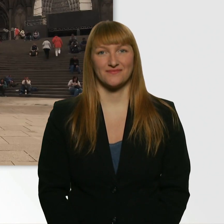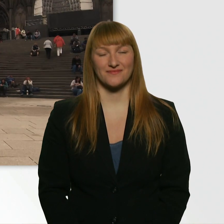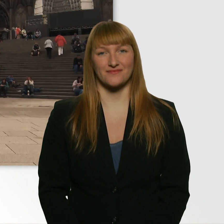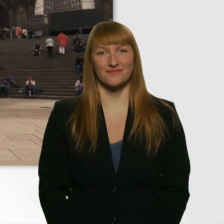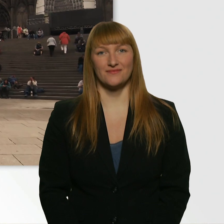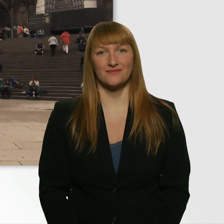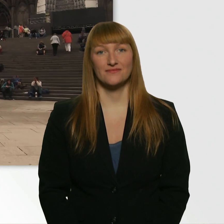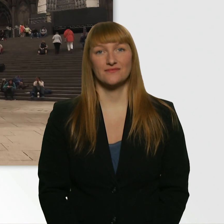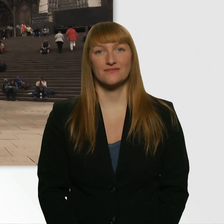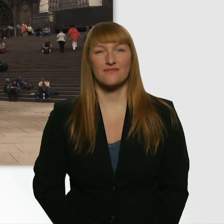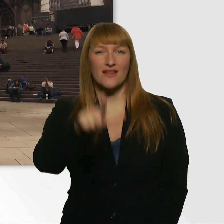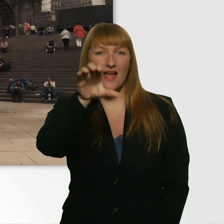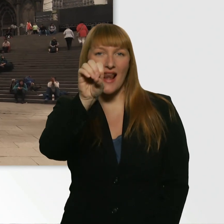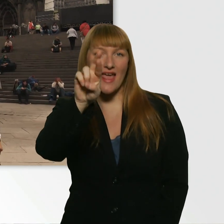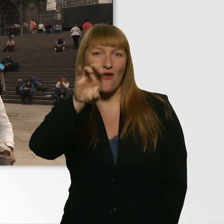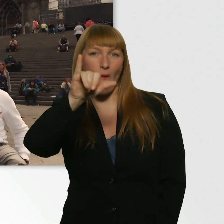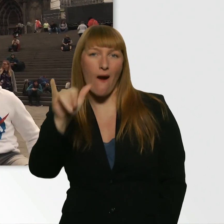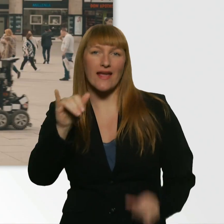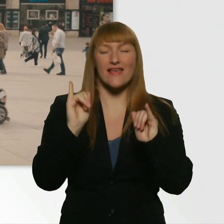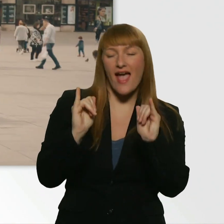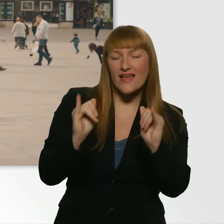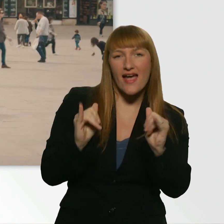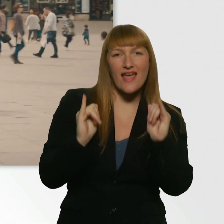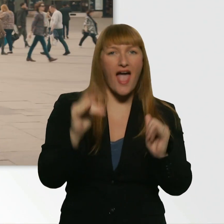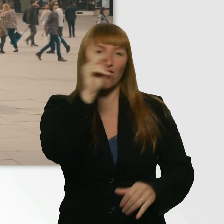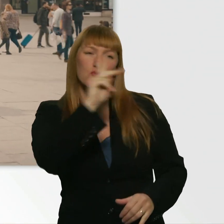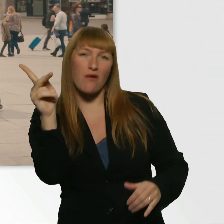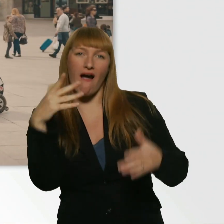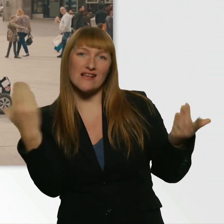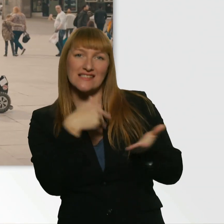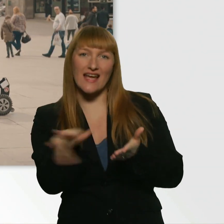(Kübra) Leroy. - Yeah, yeah, yeah. Kübra, was geht ab? - Hallo. Na?